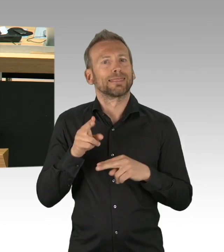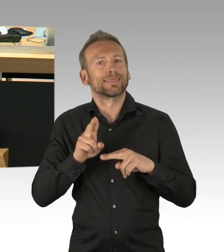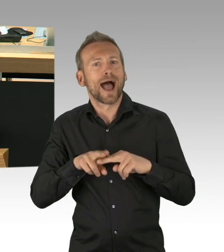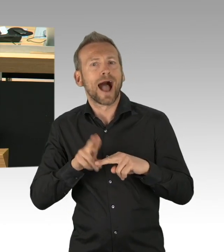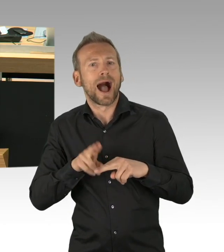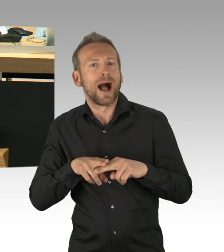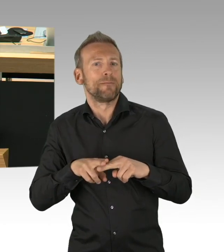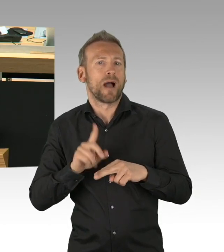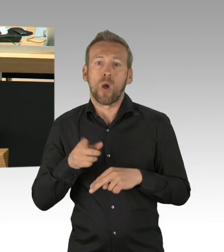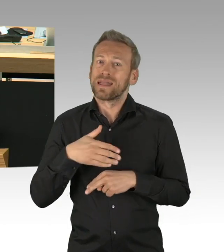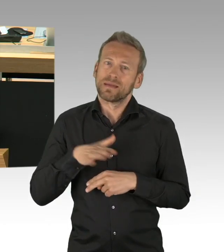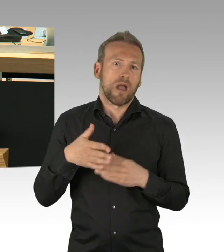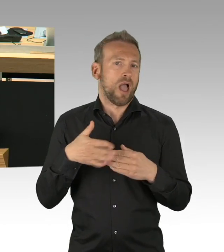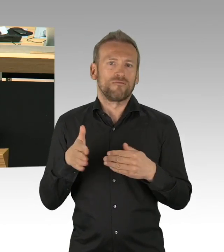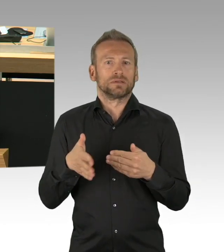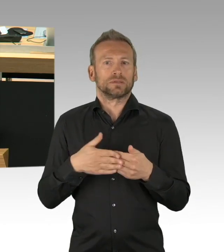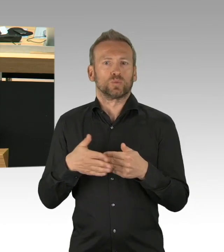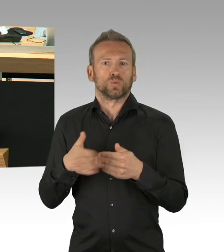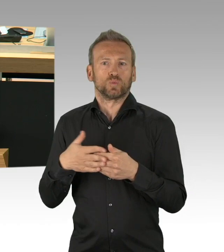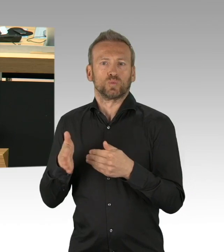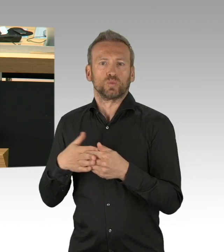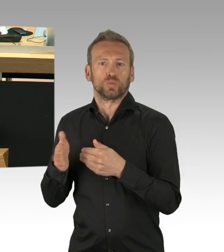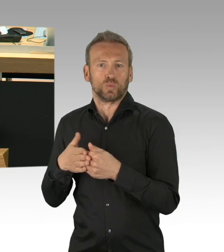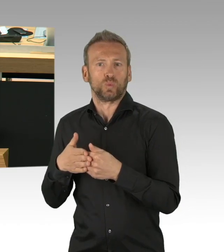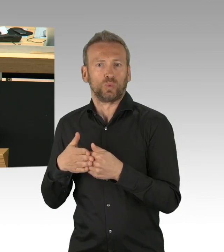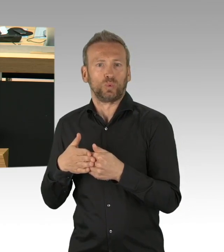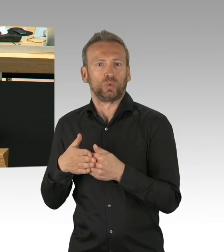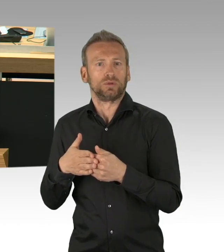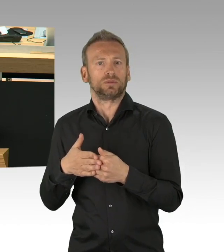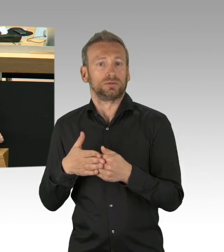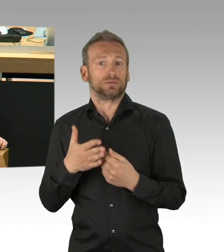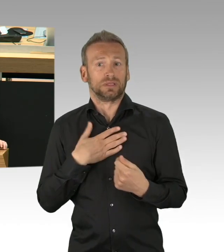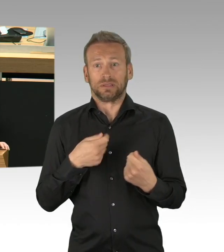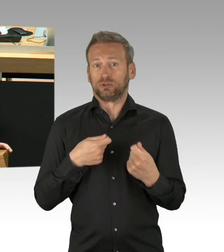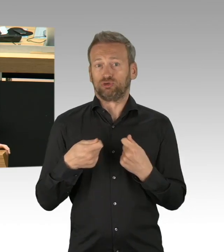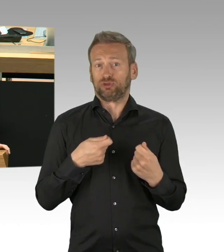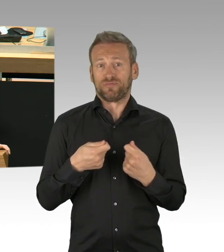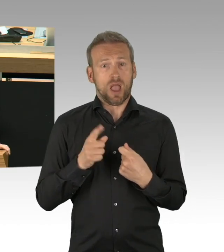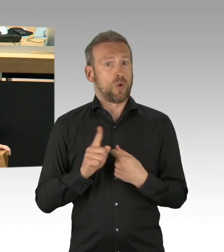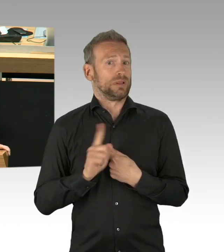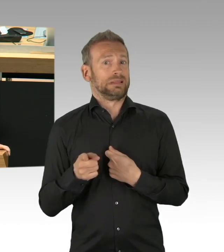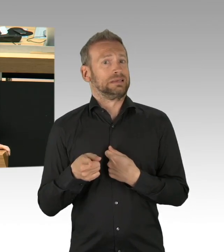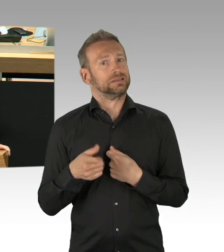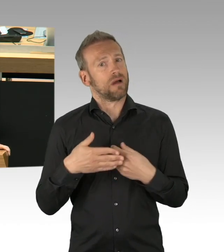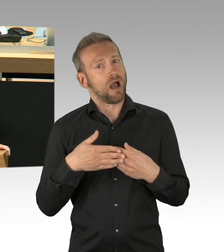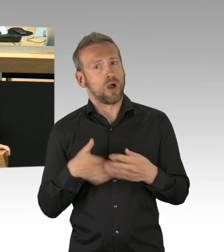natürlich nicht 6 Wochen im voraus sein kann, weil wir von Tag zu Tag teilweise leben, das ist uns auch klar,